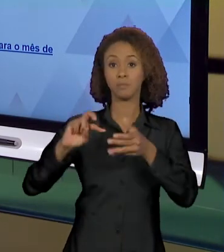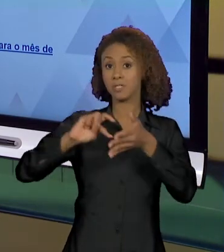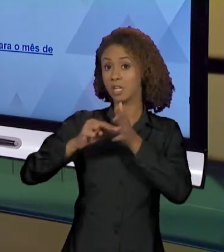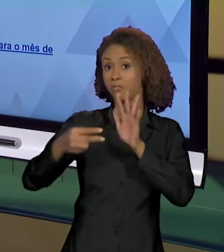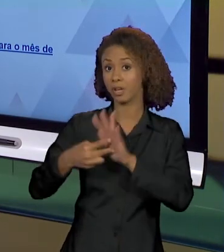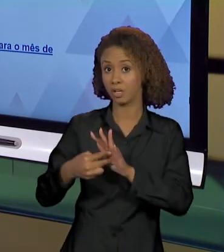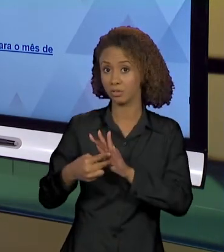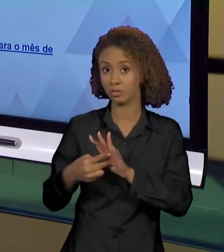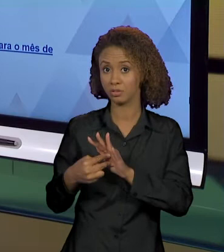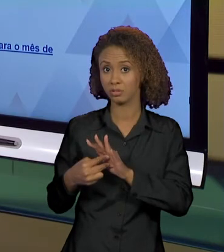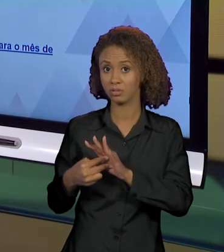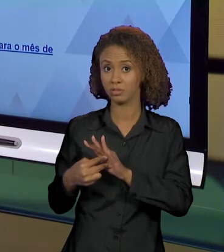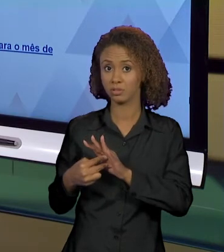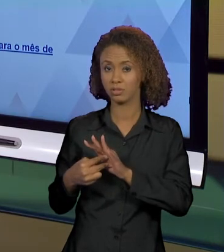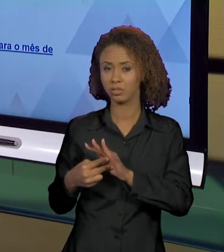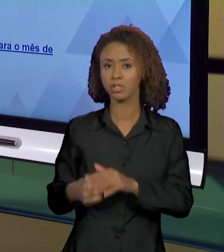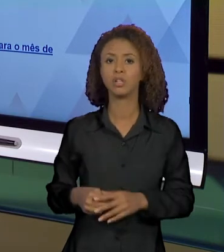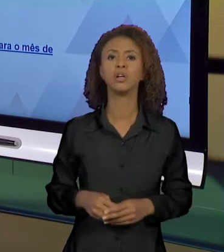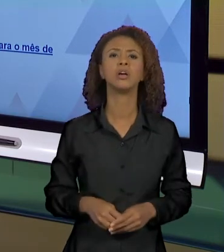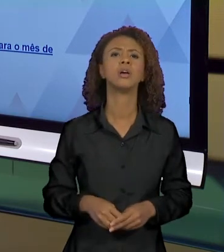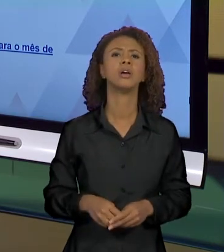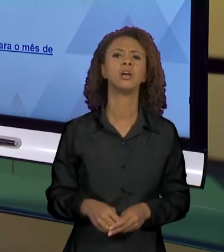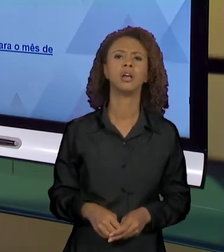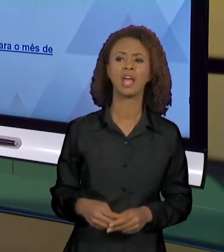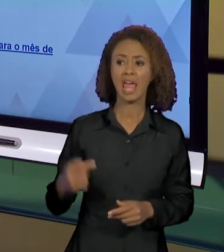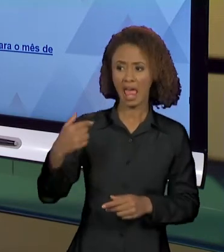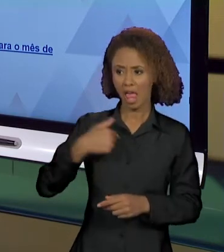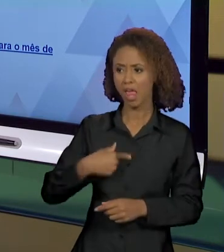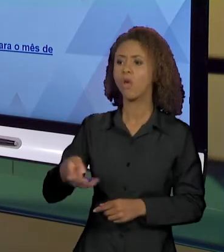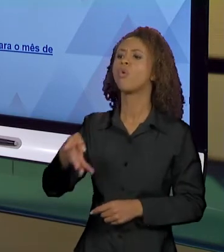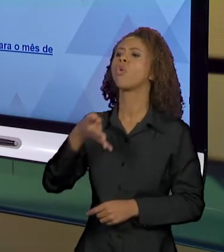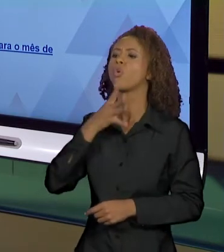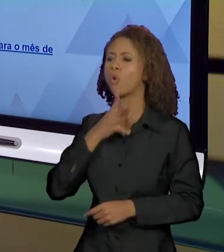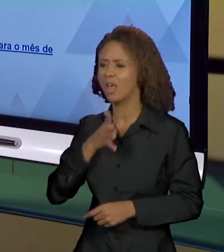TUDO QUE SABEMOS CORRESPONDE AO QUE REALMENTE